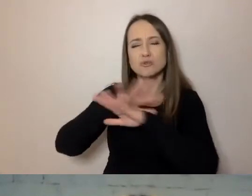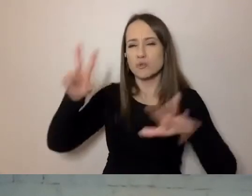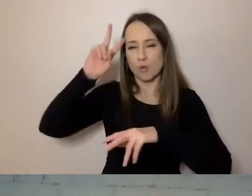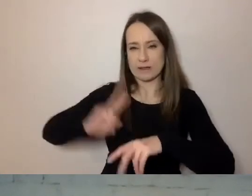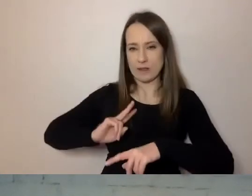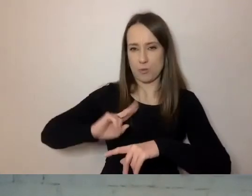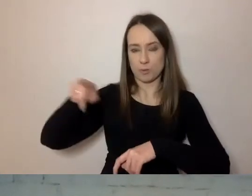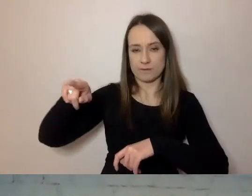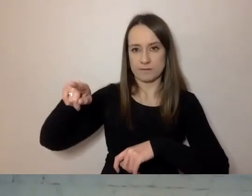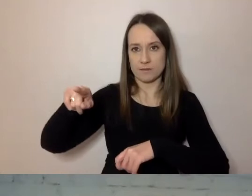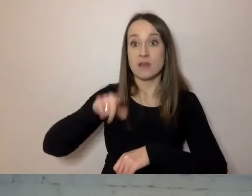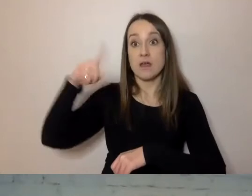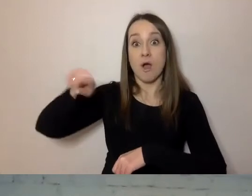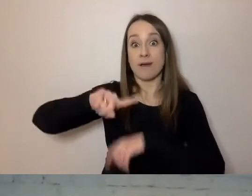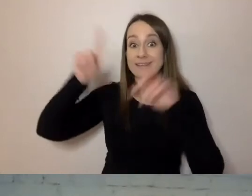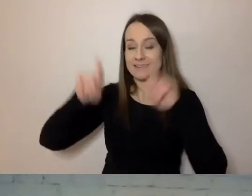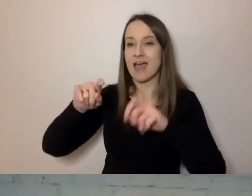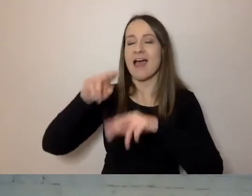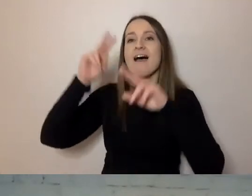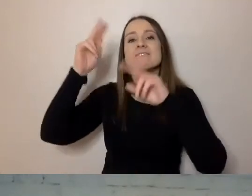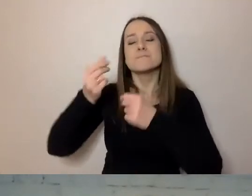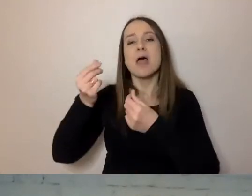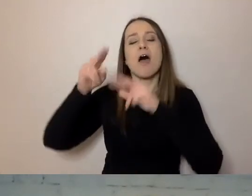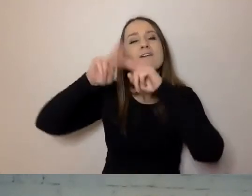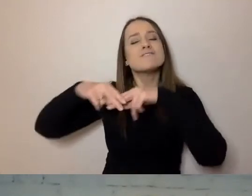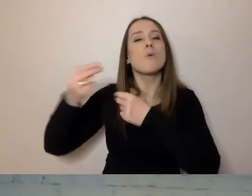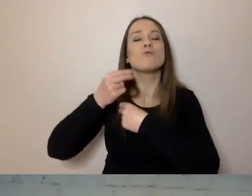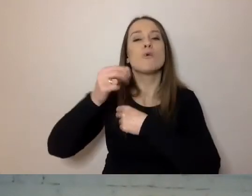Zaczęli od funduszy europejskich. One były najbardziej skomplikowane.